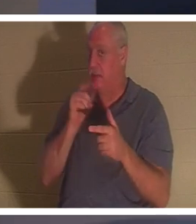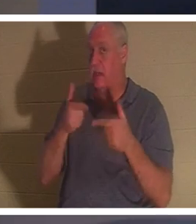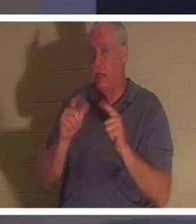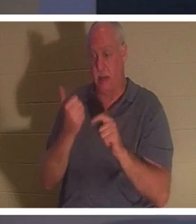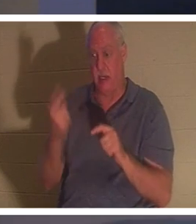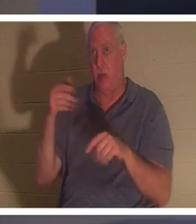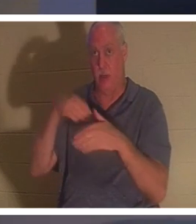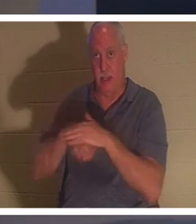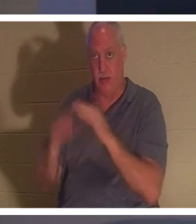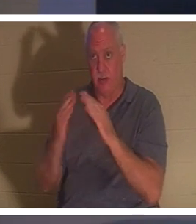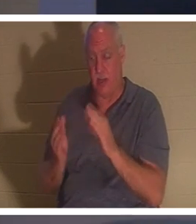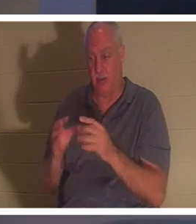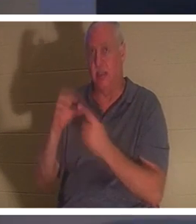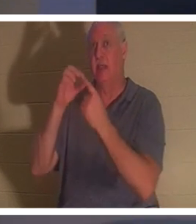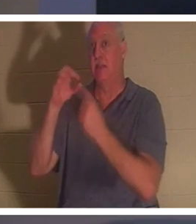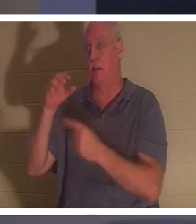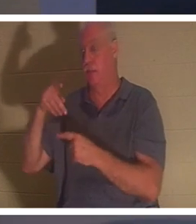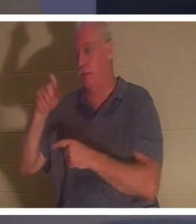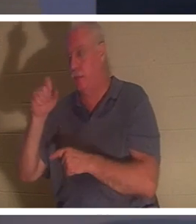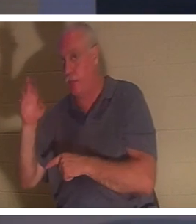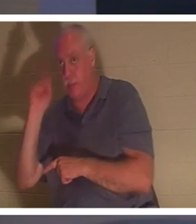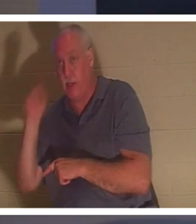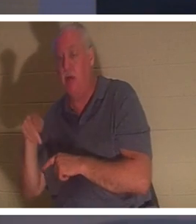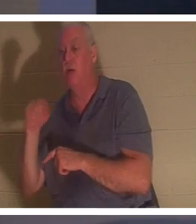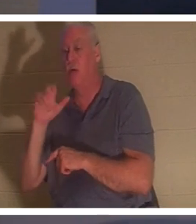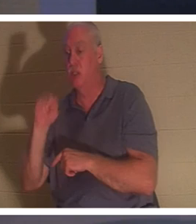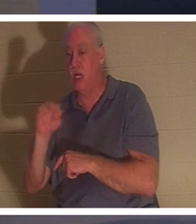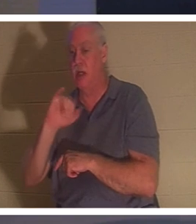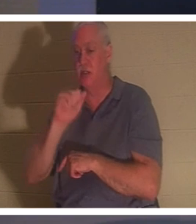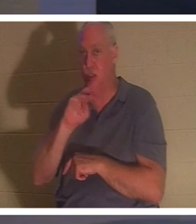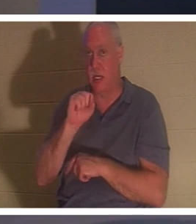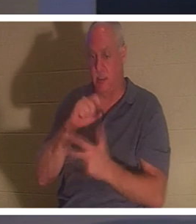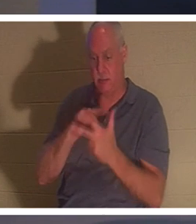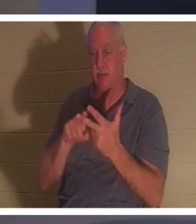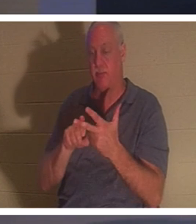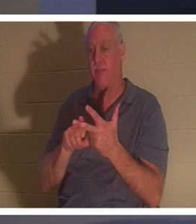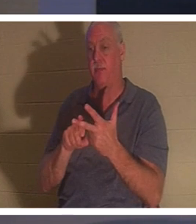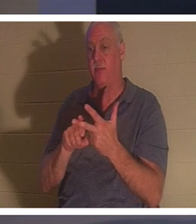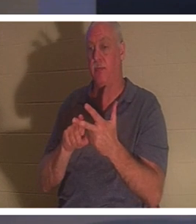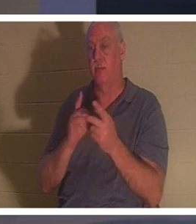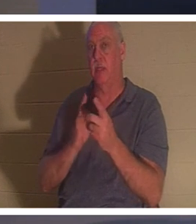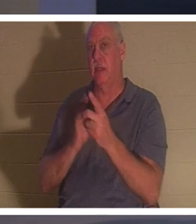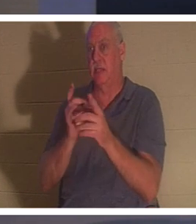. трое учеников, к которым Он был ближе всего, и отец и мать ребенка